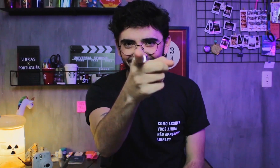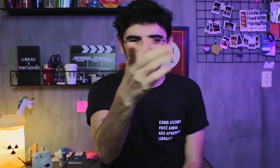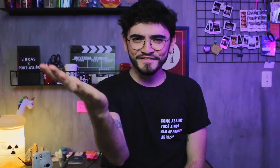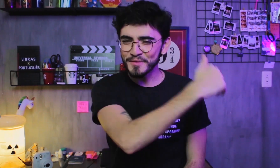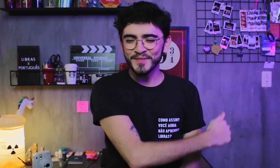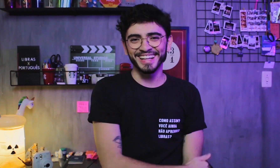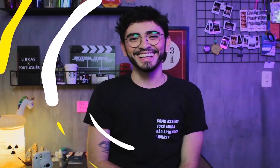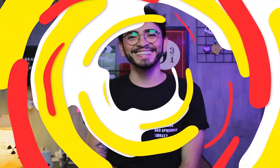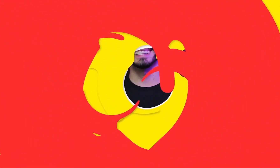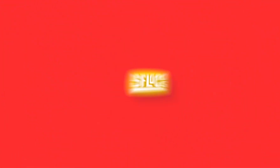Bora lá!